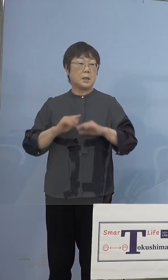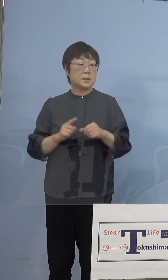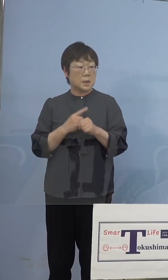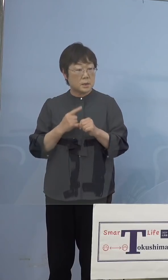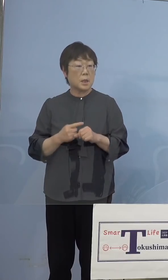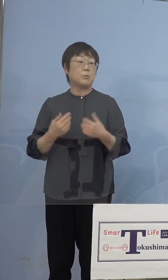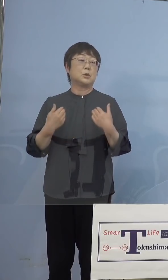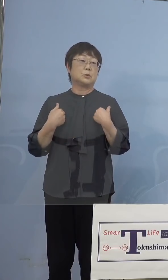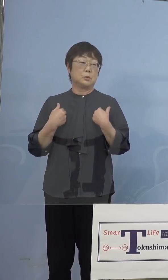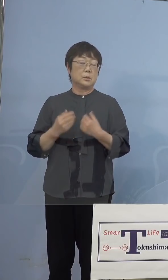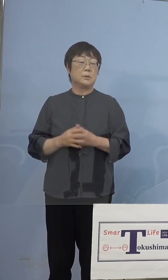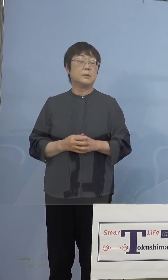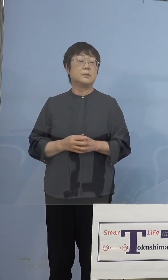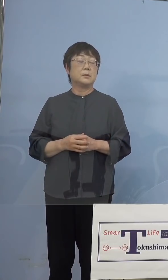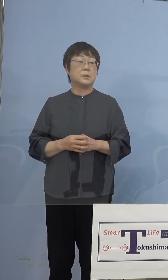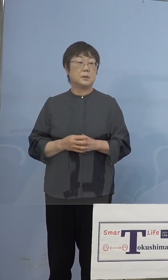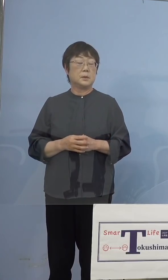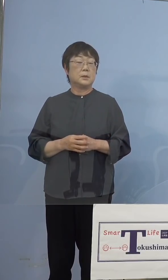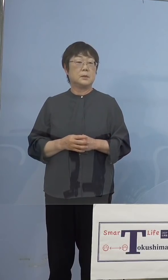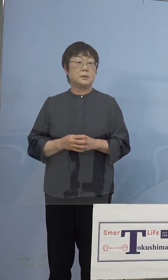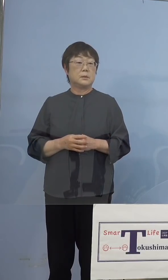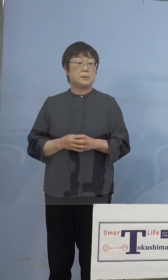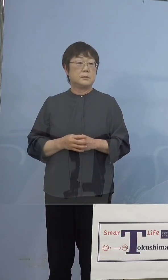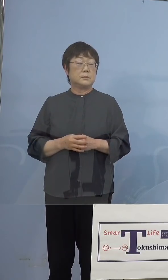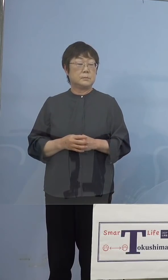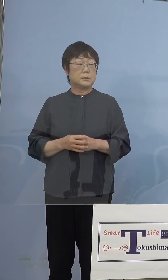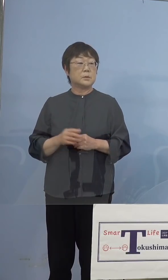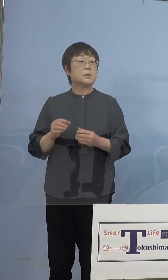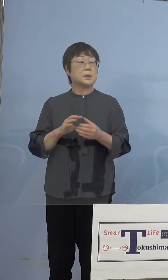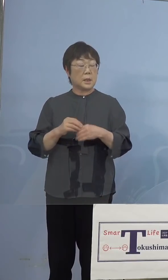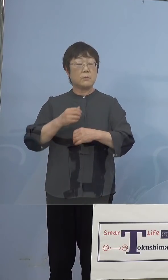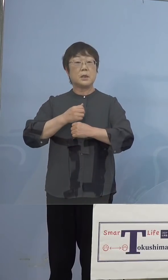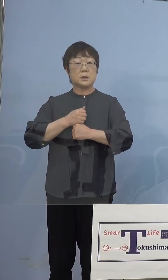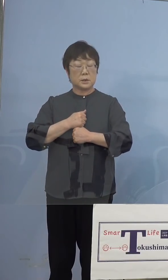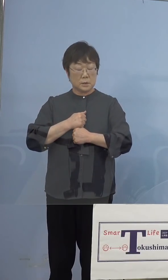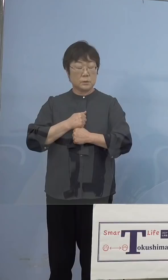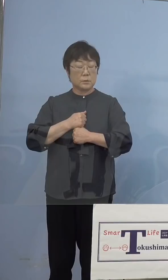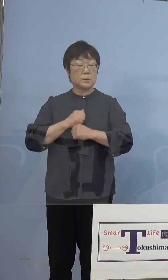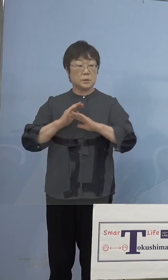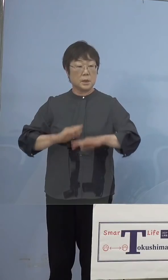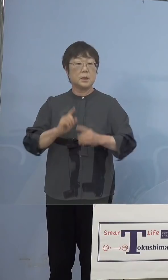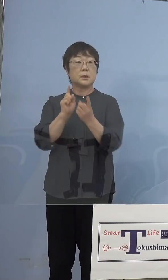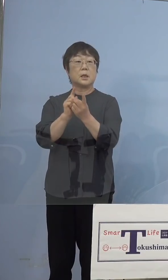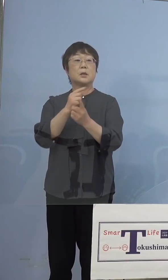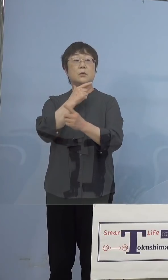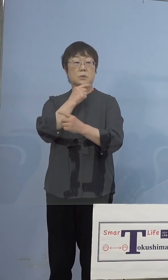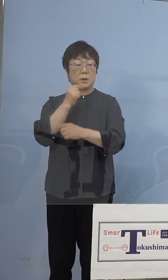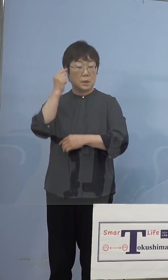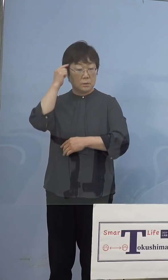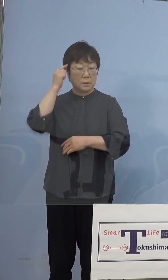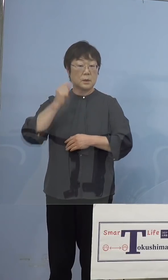あってはいけないと考えておりますので この辺りは慎重に対応をさせて いただければと考えています